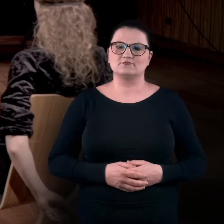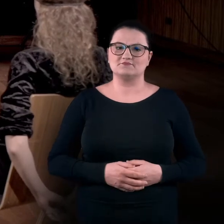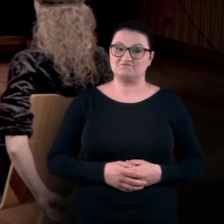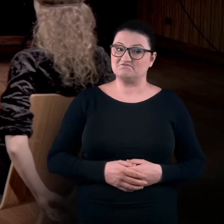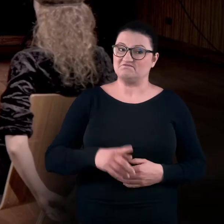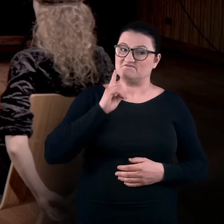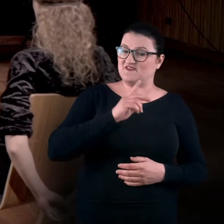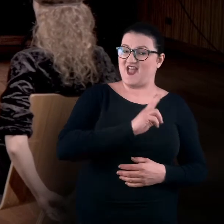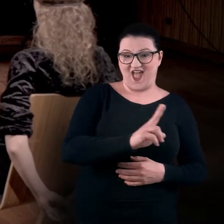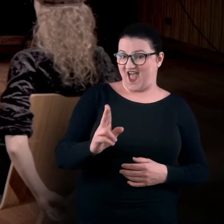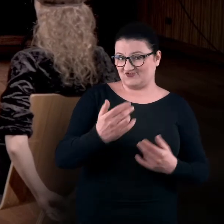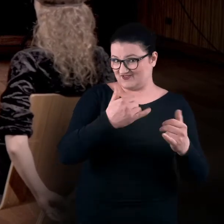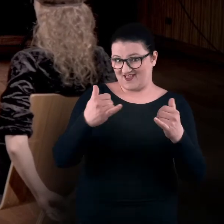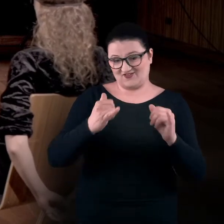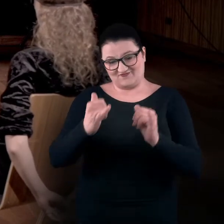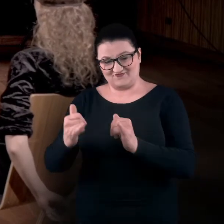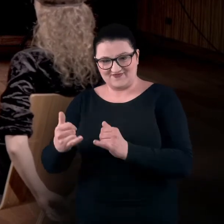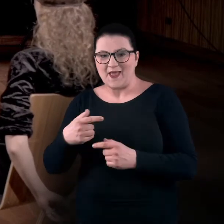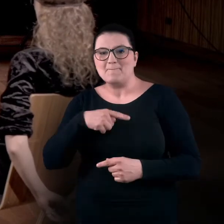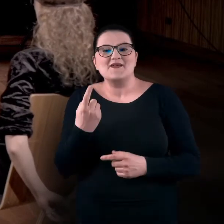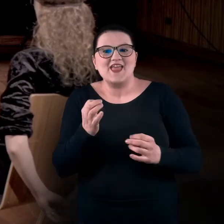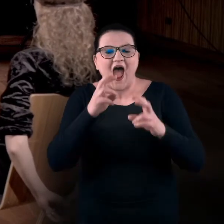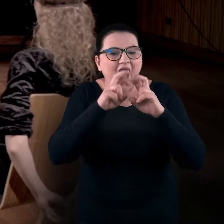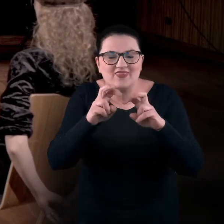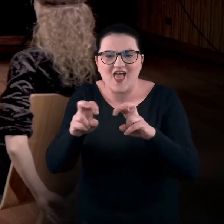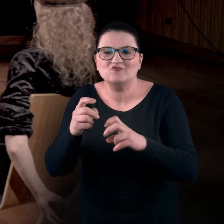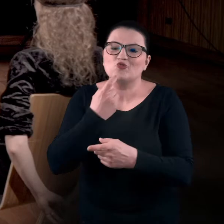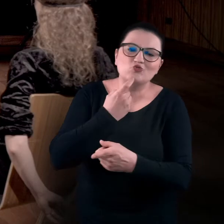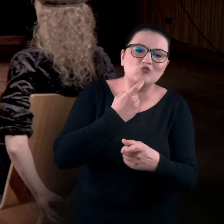Każdy z nas siada trochę inaczej. Nie będziemy analizować, co to znaczy,